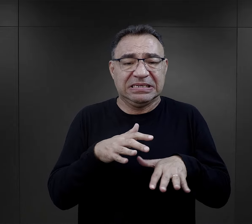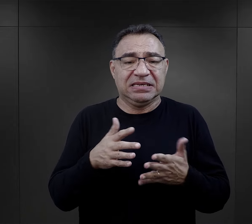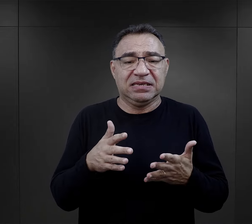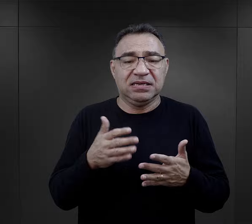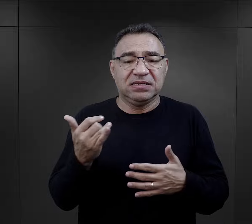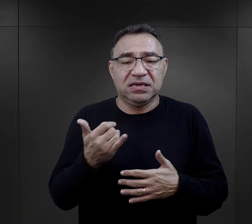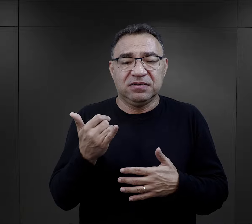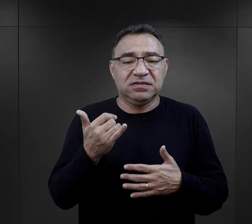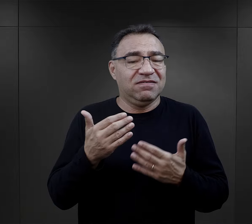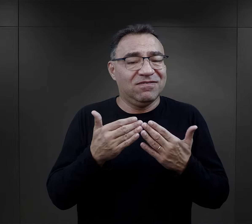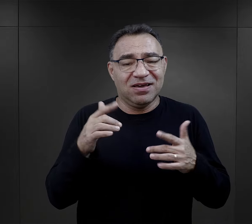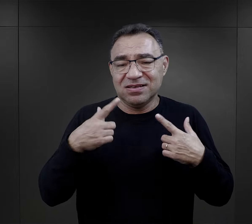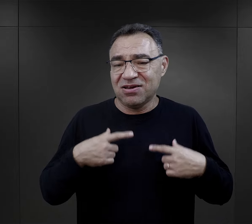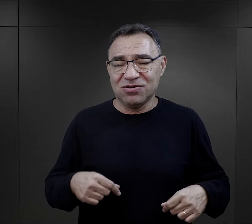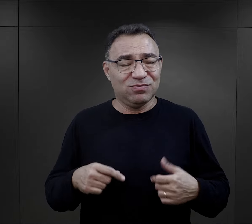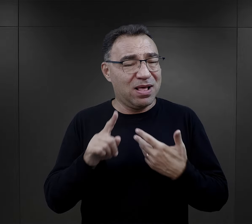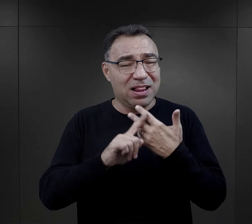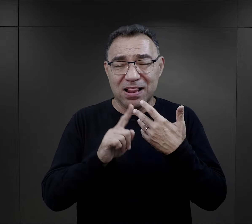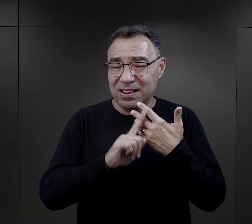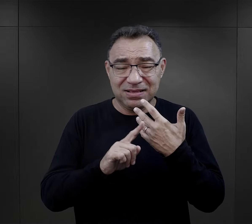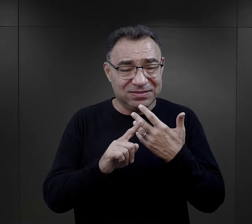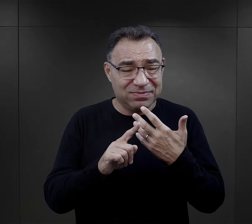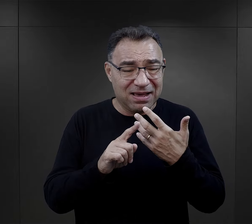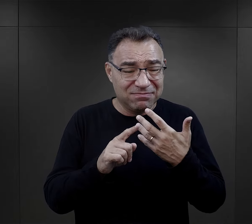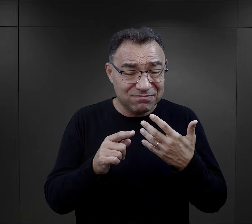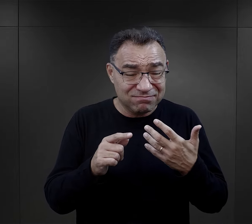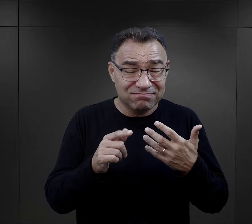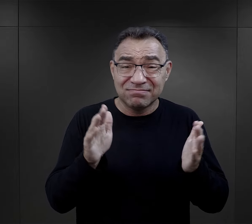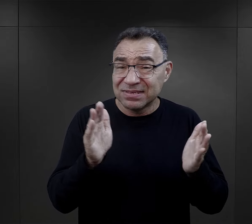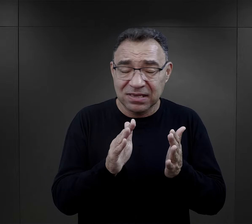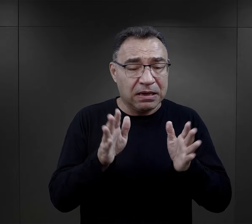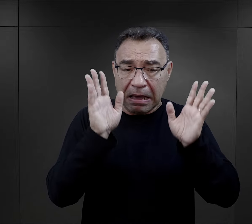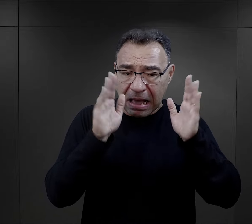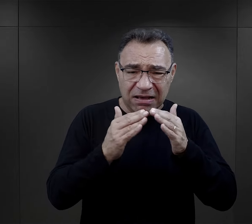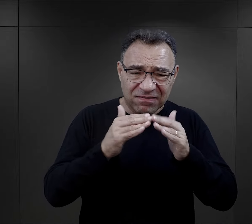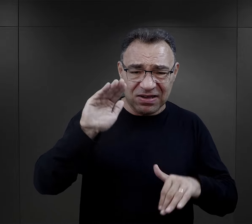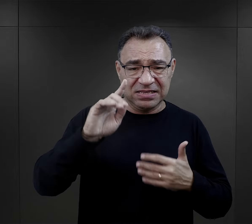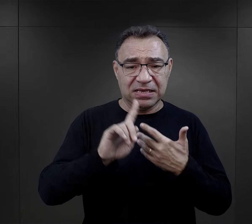gdzie zawsze przebywało więcej osób, niż faktycznie powinno,